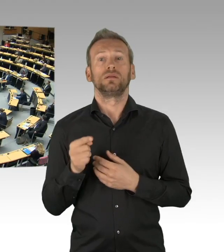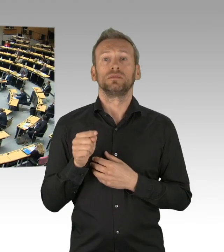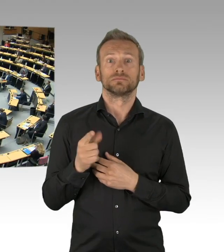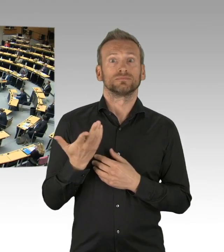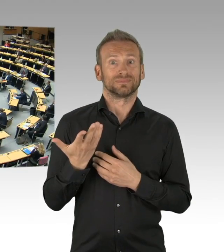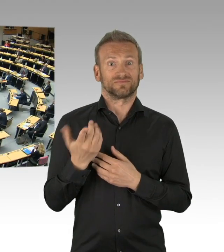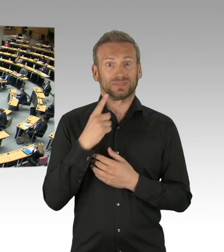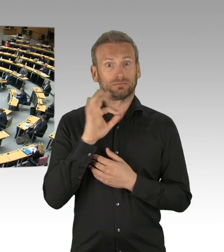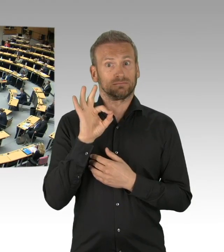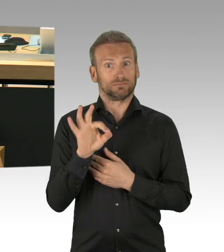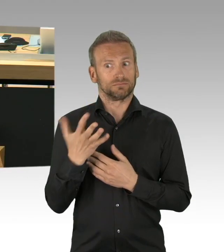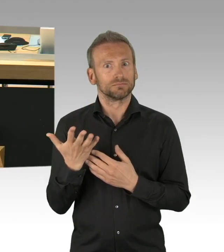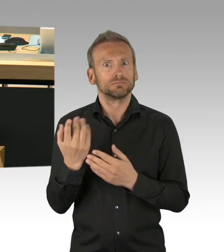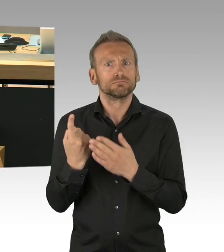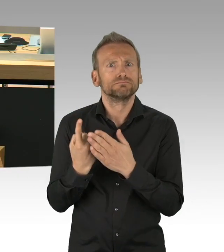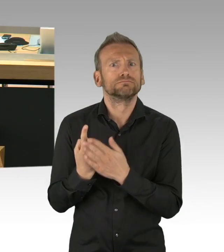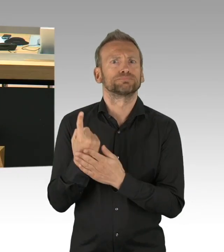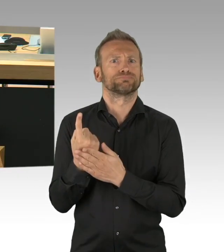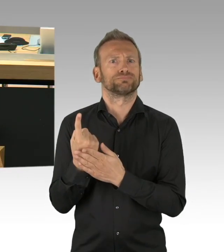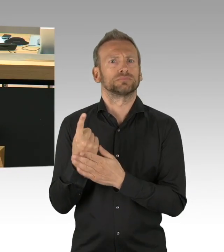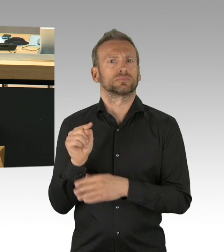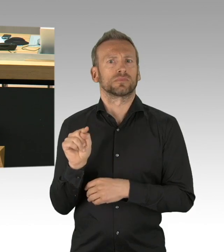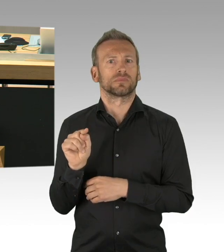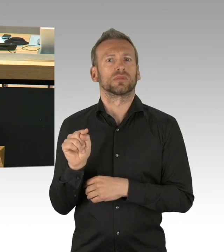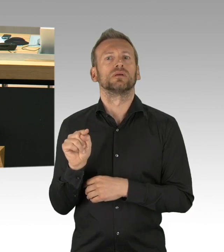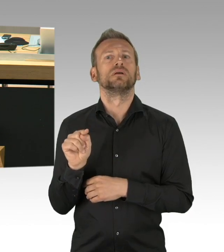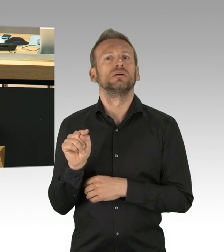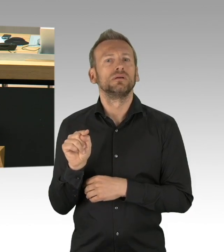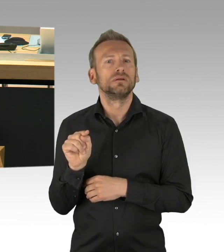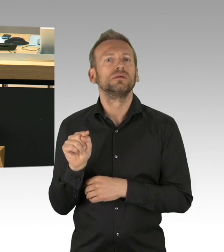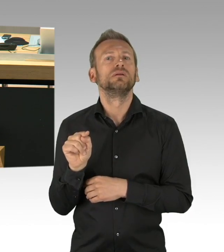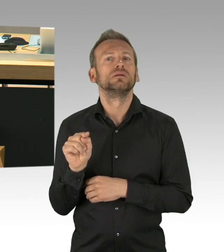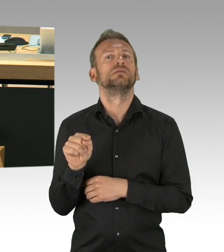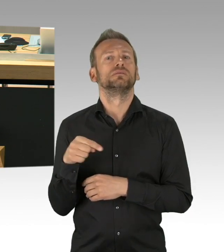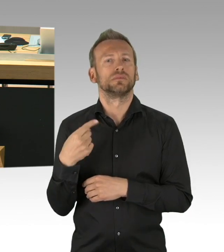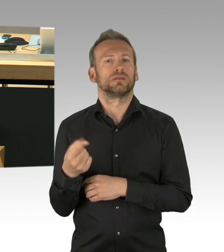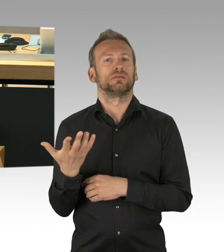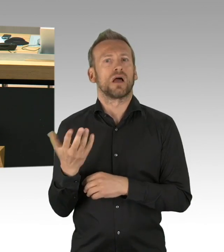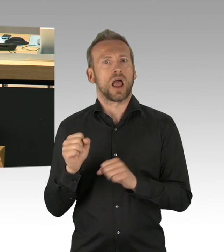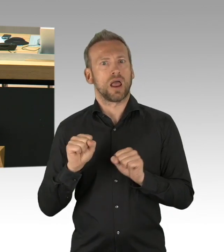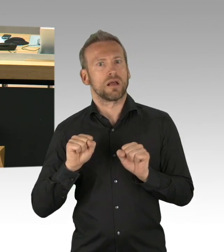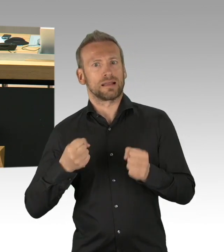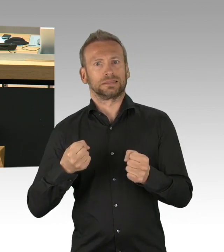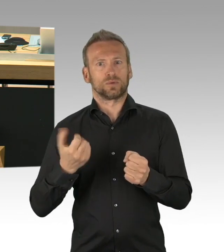Dass der 8. Mai der Jahrestag der Befreiung ist, das wissen wir nicht erst in dieser Woche, sondern seit 75 Jahren.